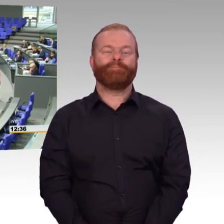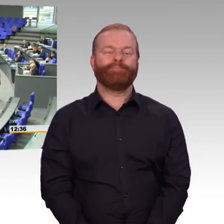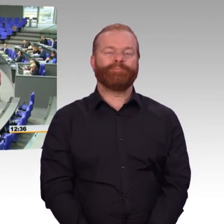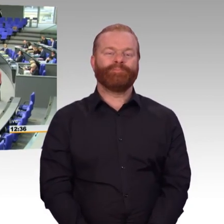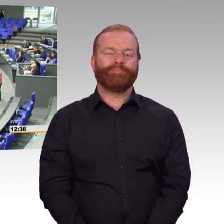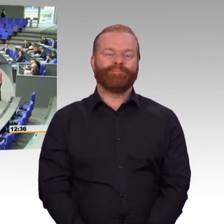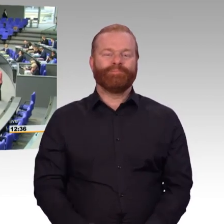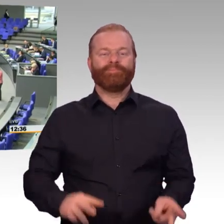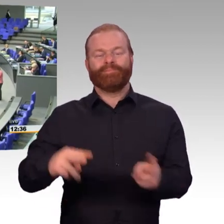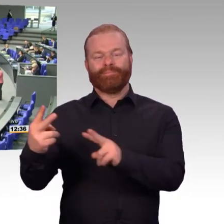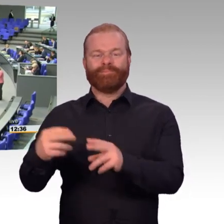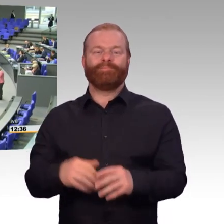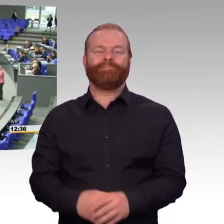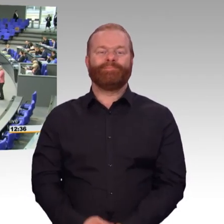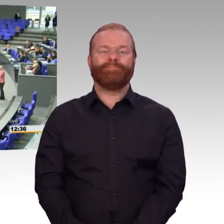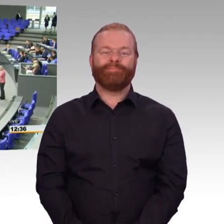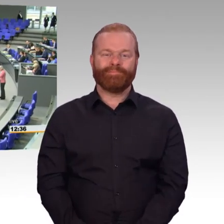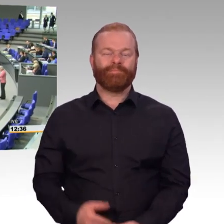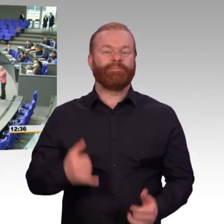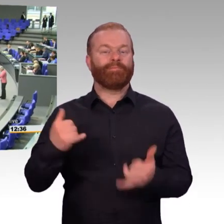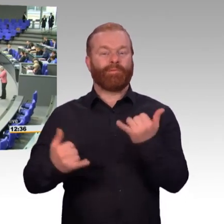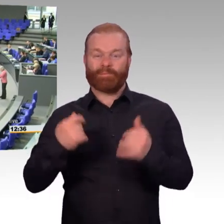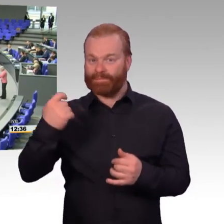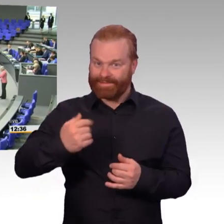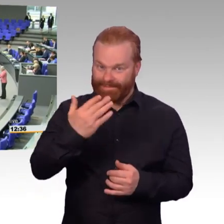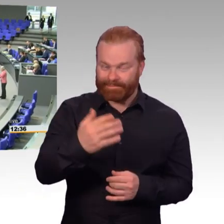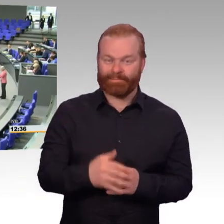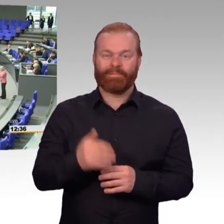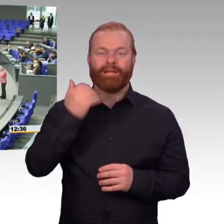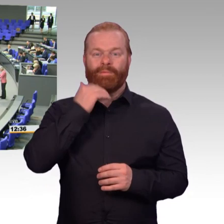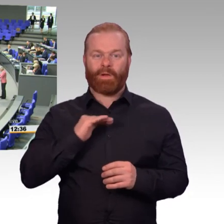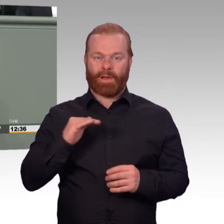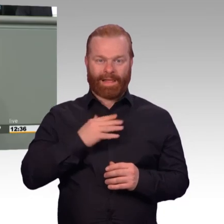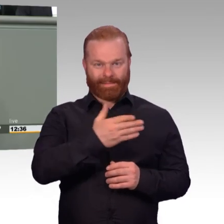Einsatzbereitschaft wenigstens öffentlich sprechen können. Wir haben hervorragende Soldatinnen und Soldaten